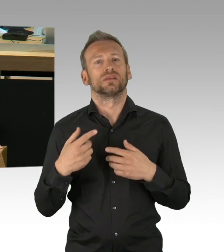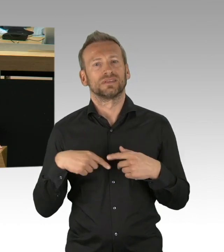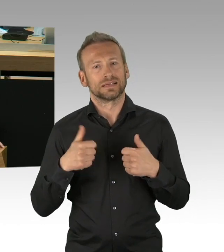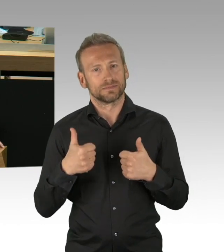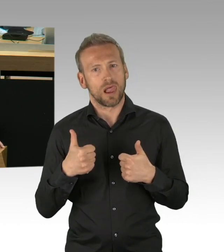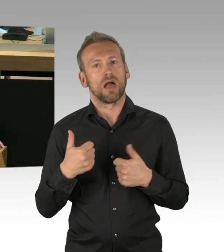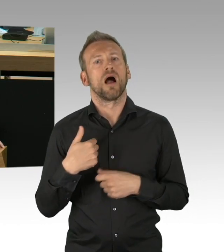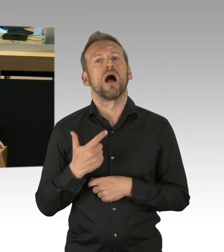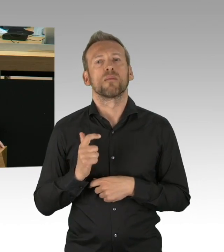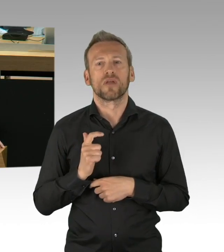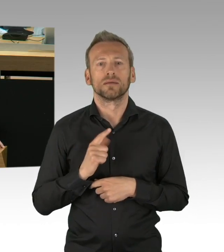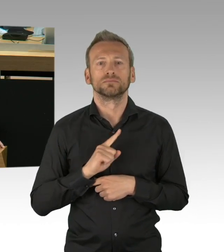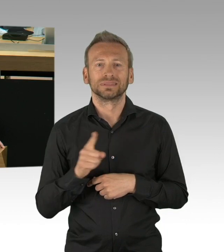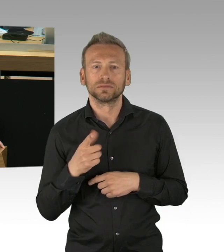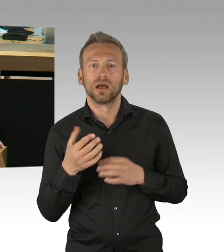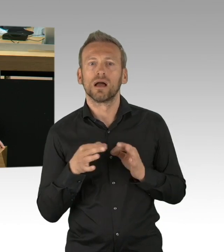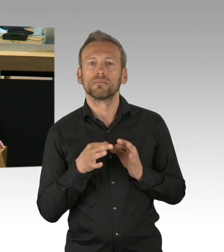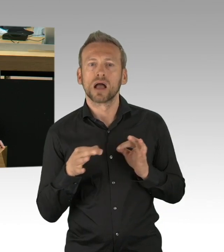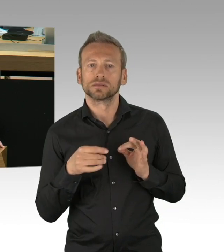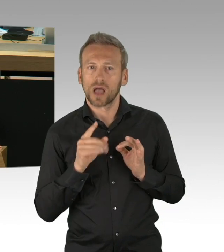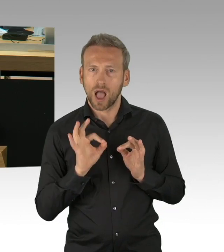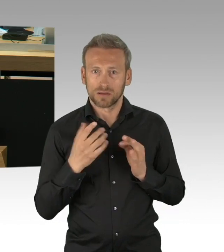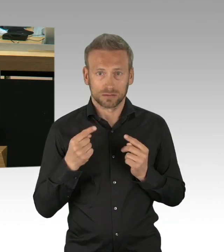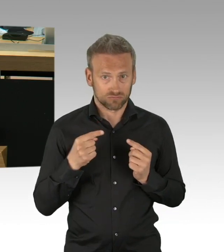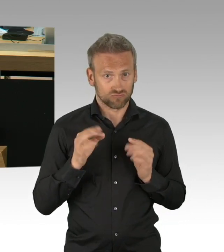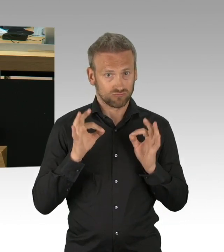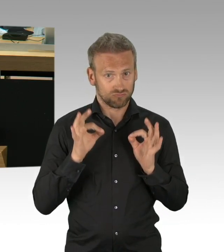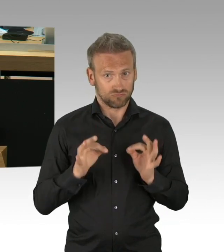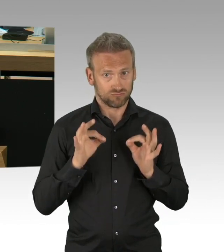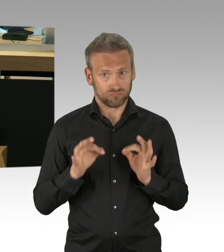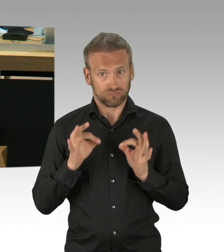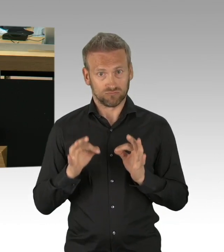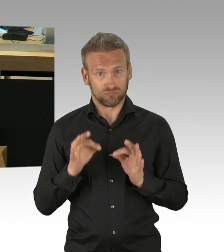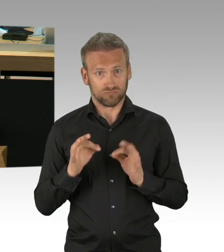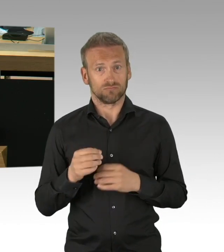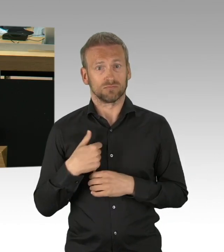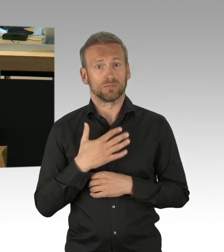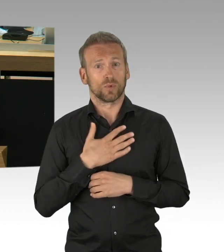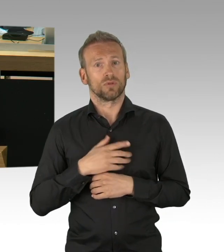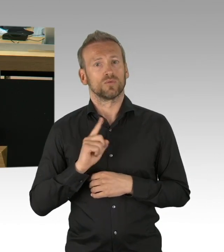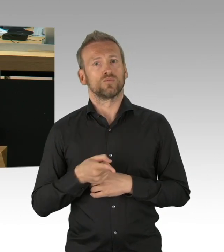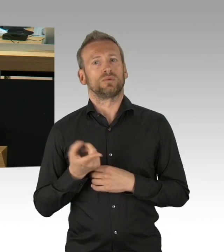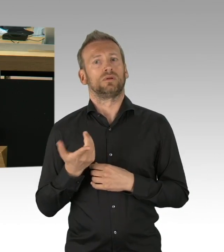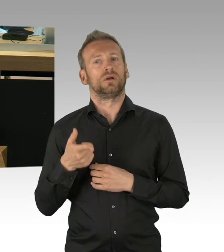in Hinblick auf die Reproduktionszahl des Virus oder auch die Anzahl der Neuinfektionen, je nachdem was Sie als Messdaten nehmen